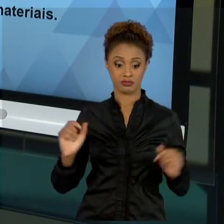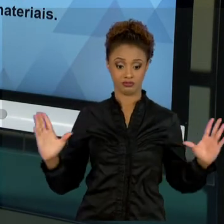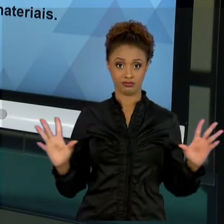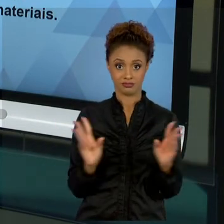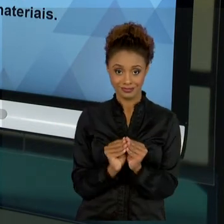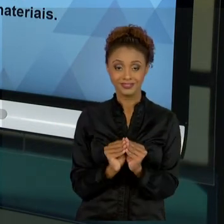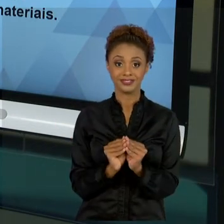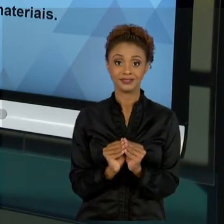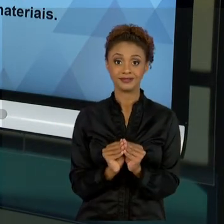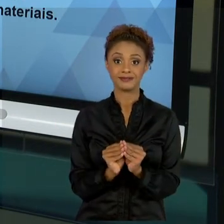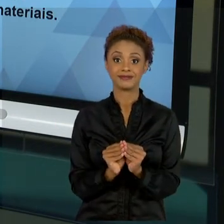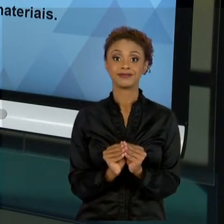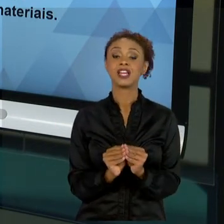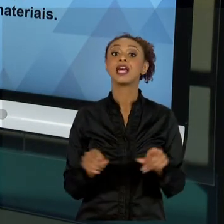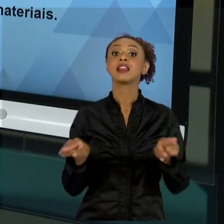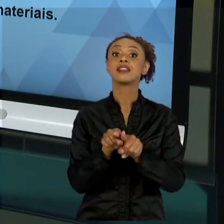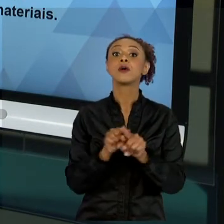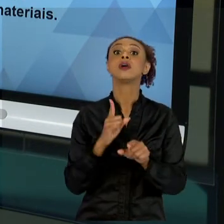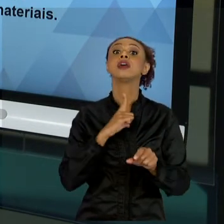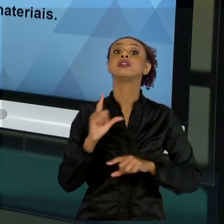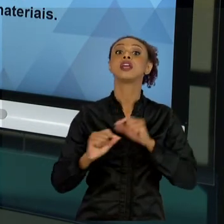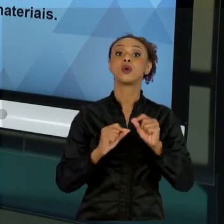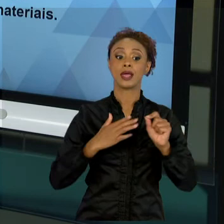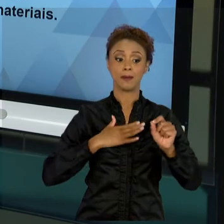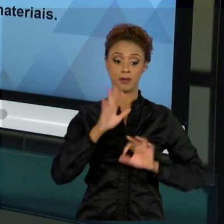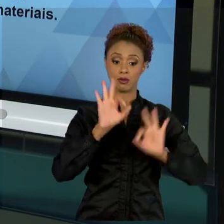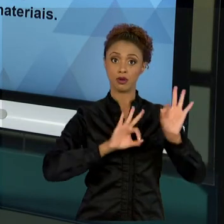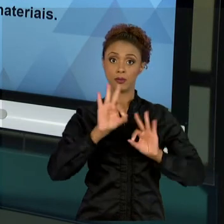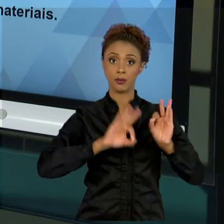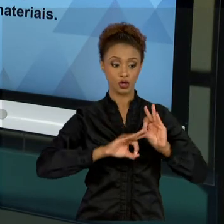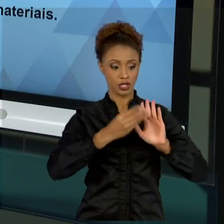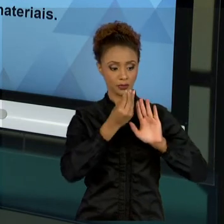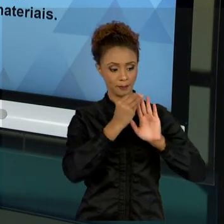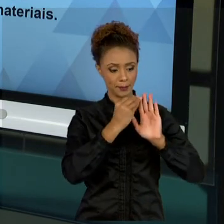AO QUAL O MEU PROJETO ESTÁ NÃO EXTRAPOLANDO. OK?